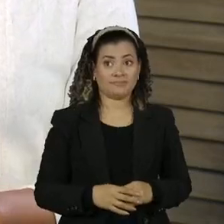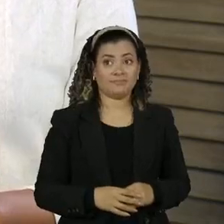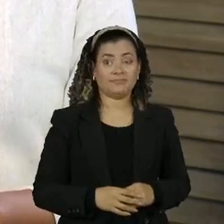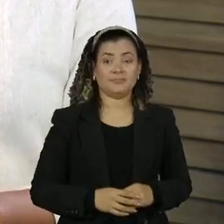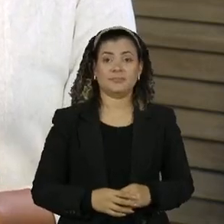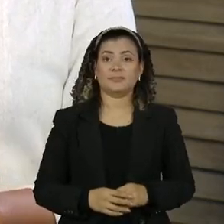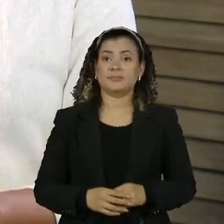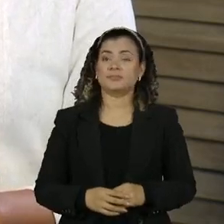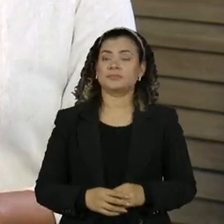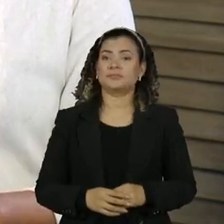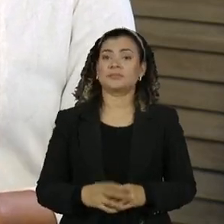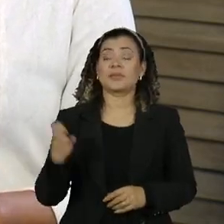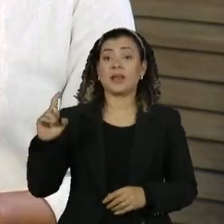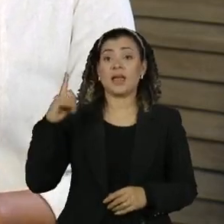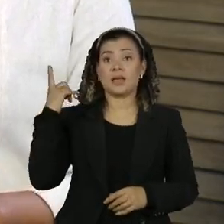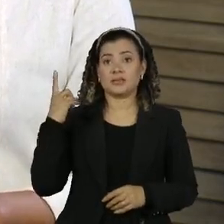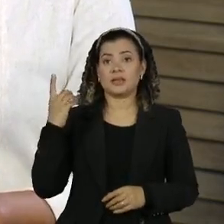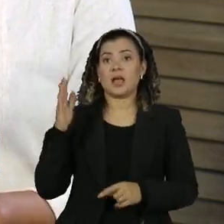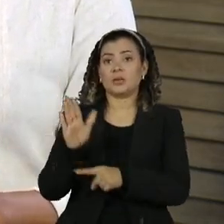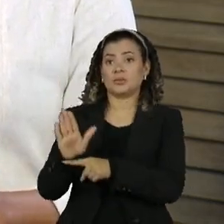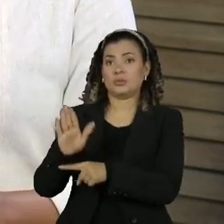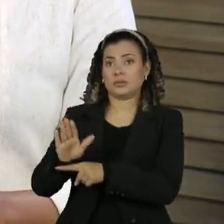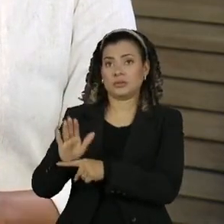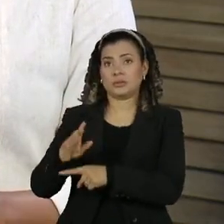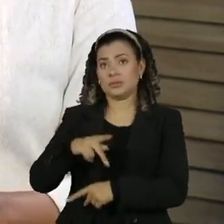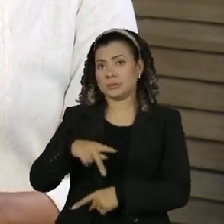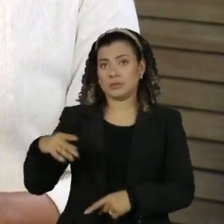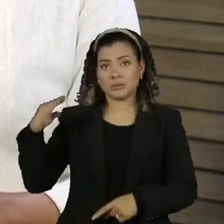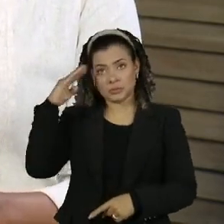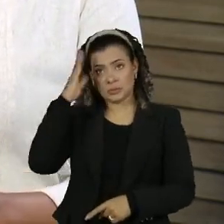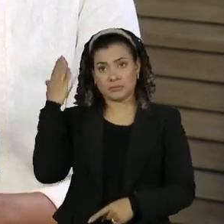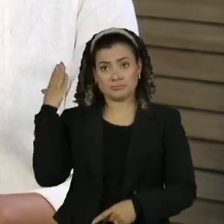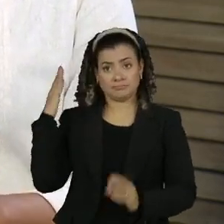um dos ex ajudantes de ordens de Jair bolsonaro movimentou